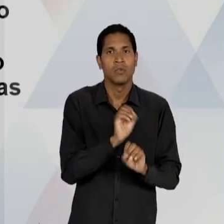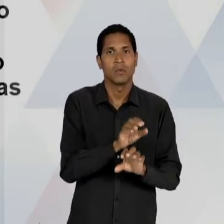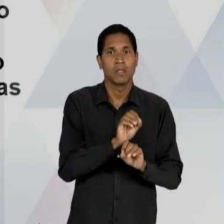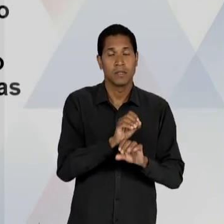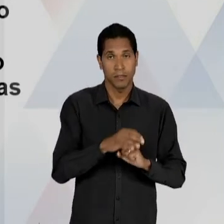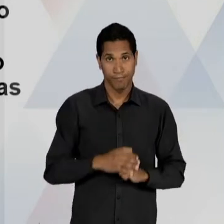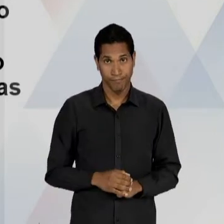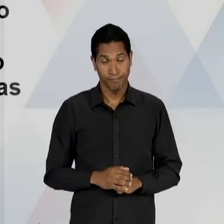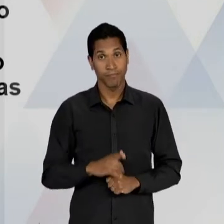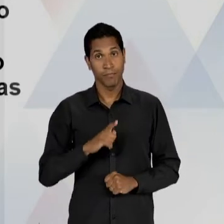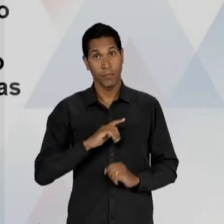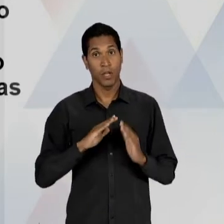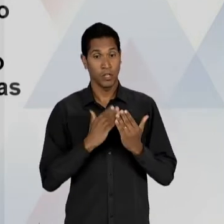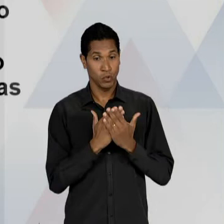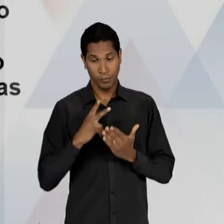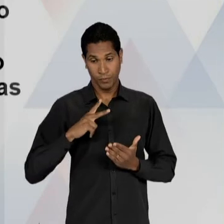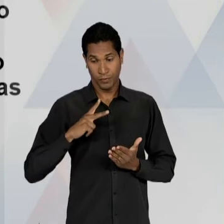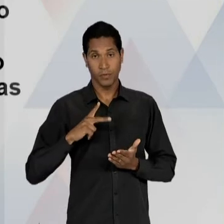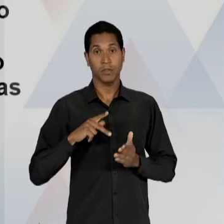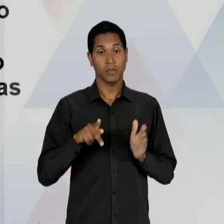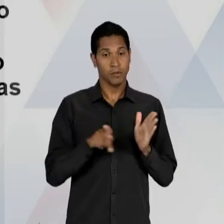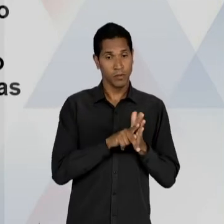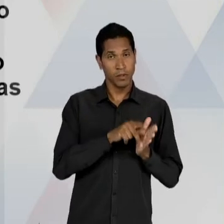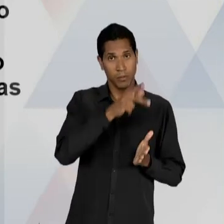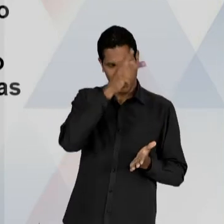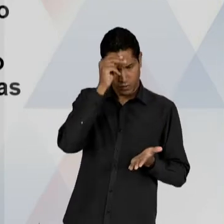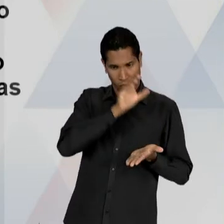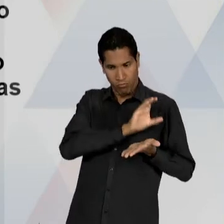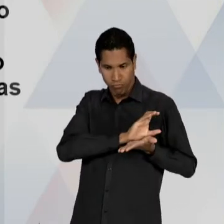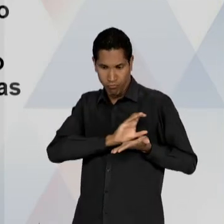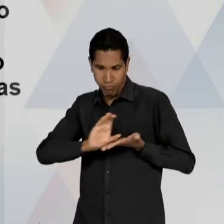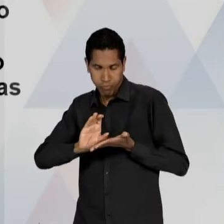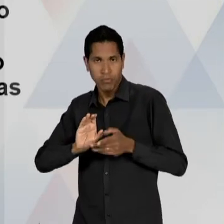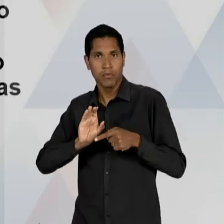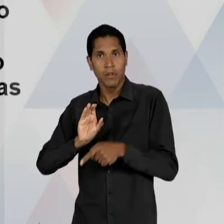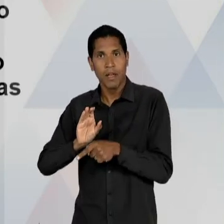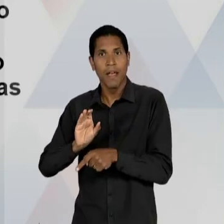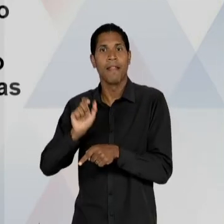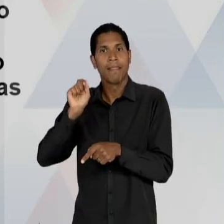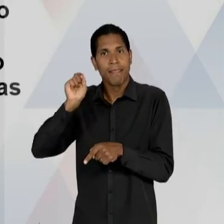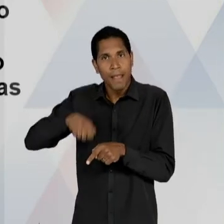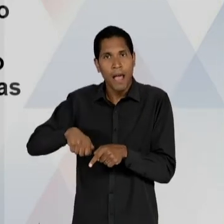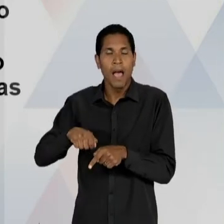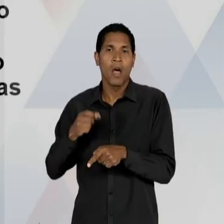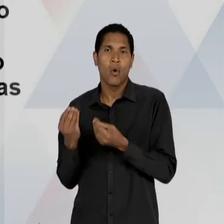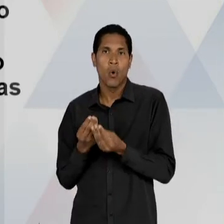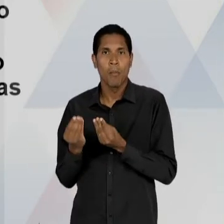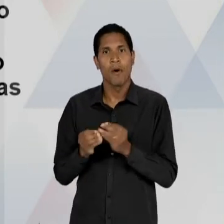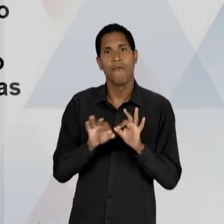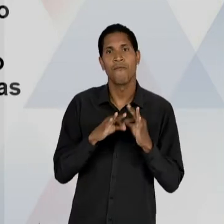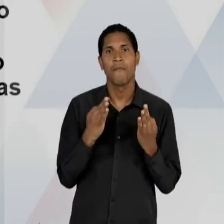DAS ESCOLAS PRIVADAS, QUE VÃO SE TORNAR GRATUITAS PARA AS FAMÍLIAS, MAS PORQUE O ESTADO FINANCIARÁ